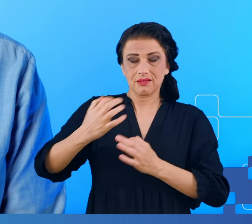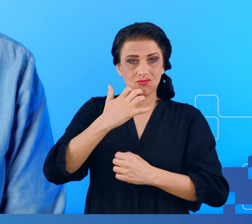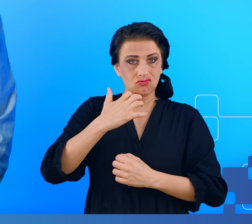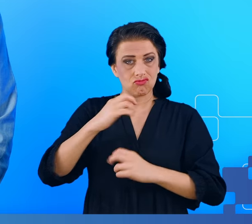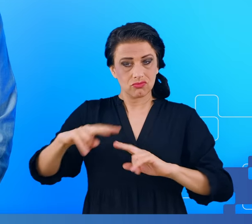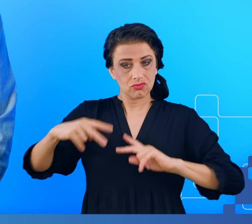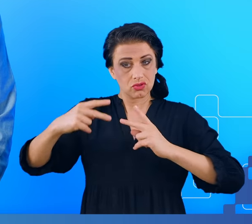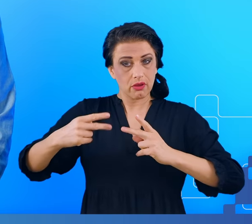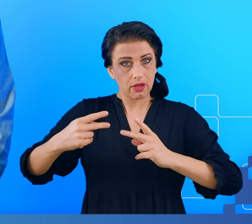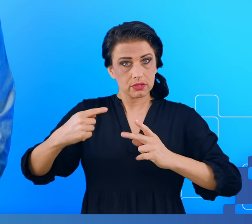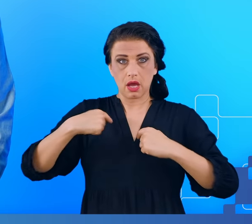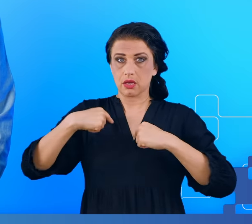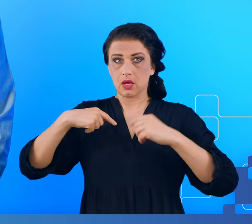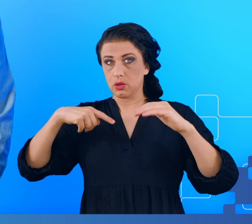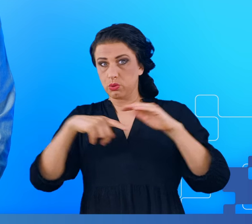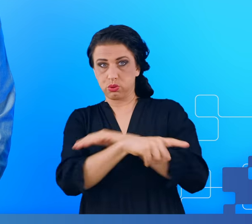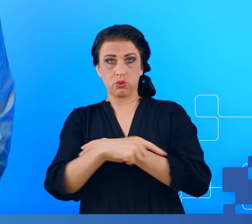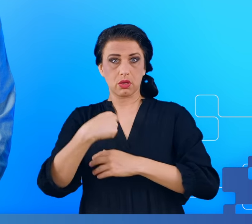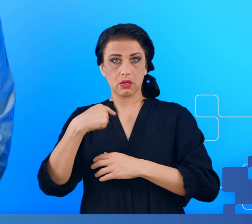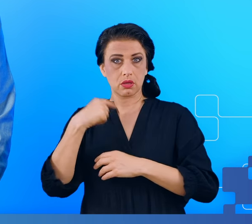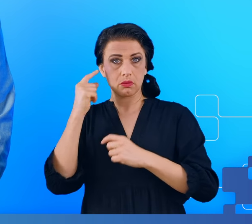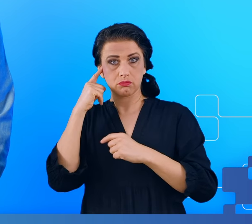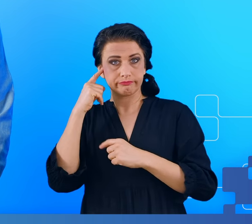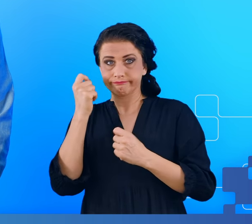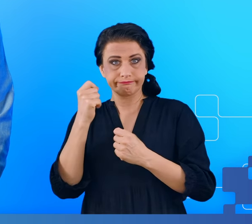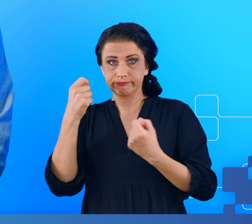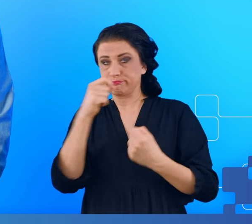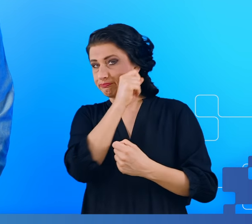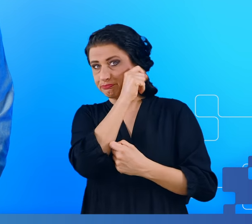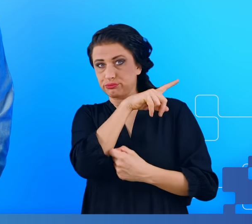Takie objawy nazywane mgłą mózgową, pojawiały się około